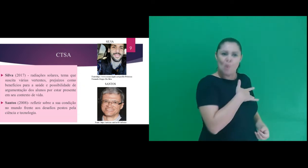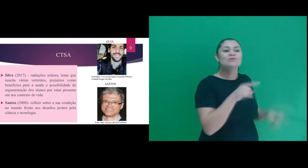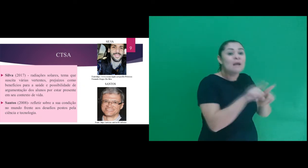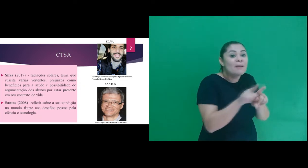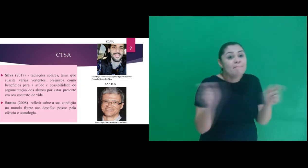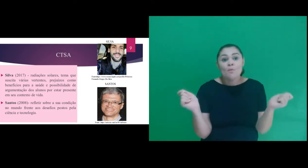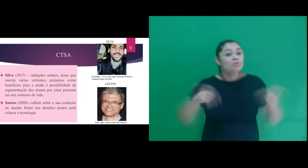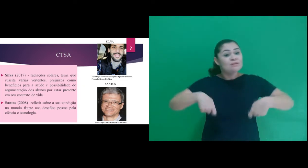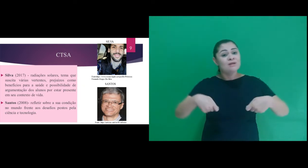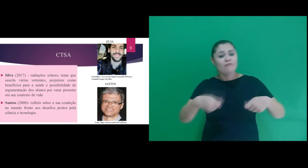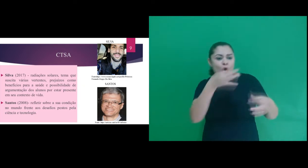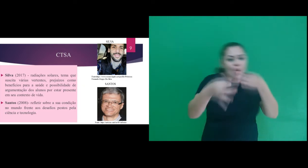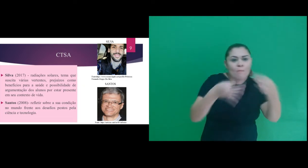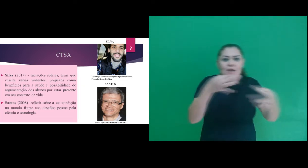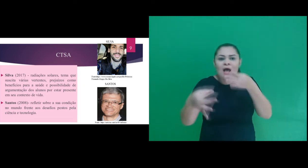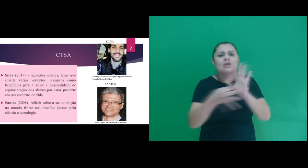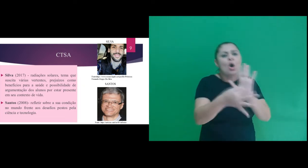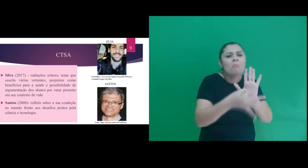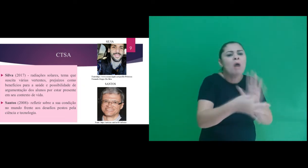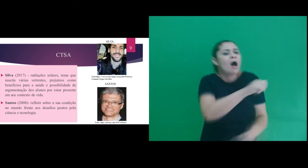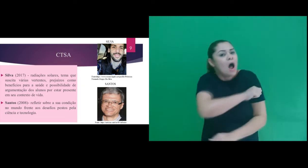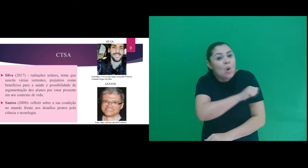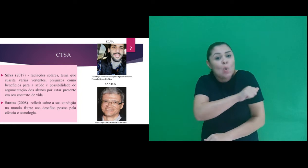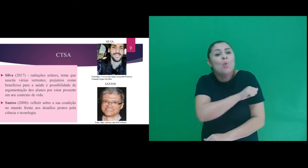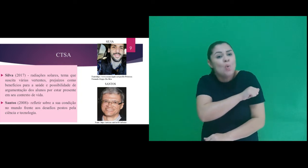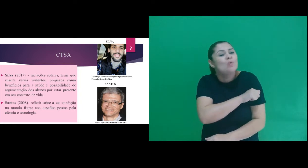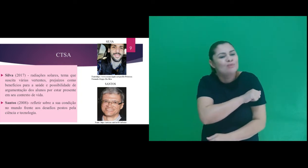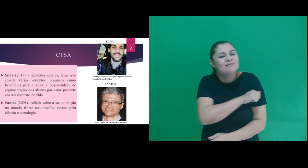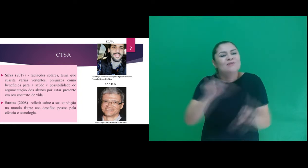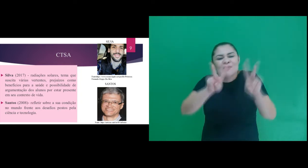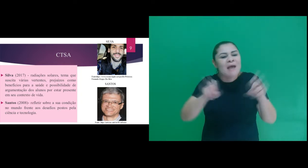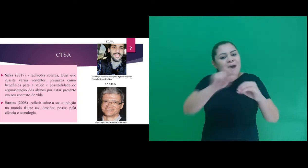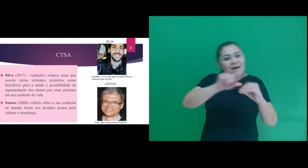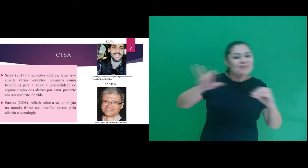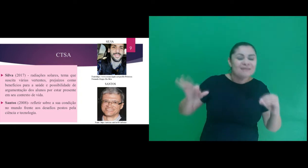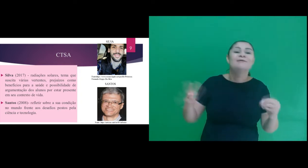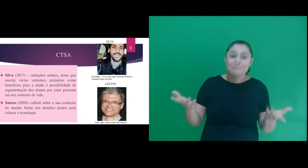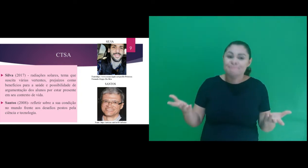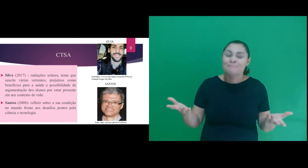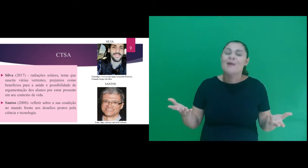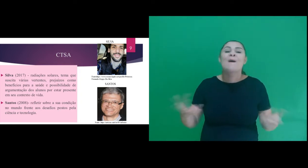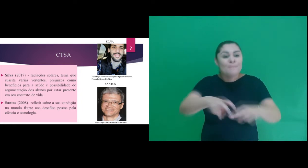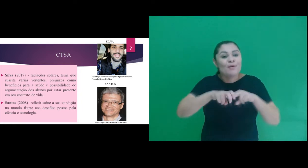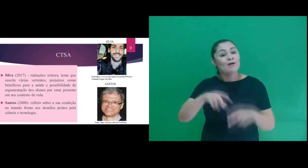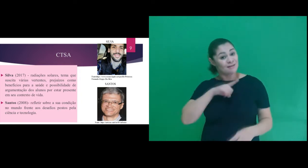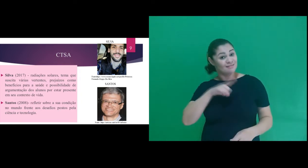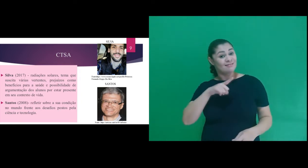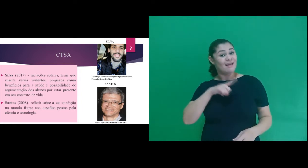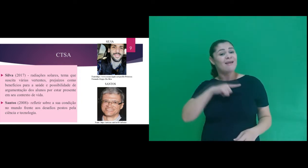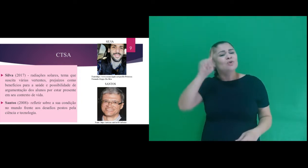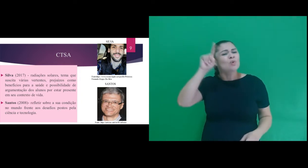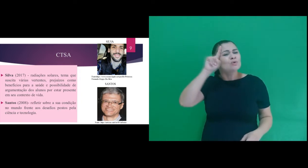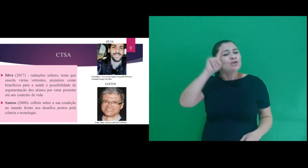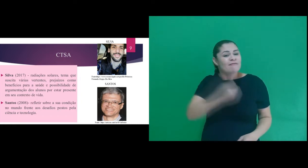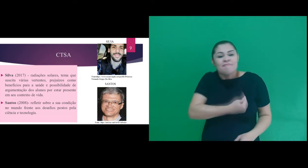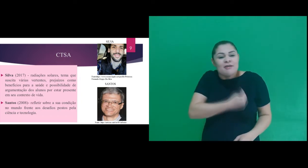saúde e a possibilidade de argumentação dos alunos sobres estes assuntos, por estar presente no